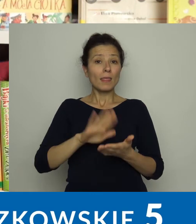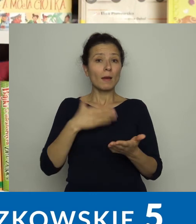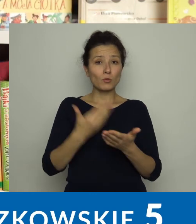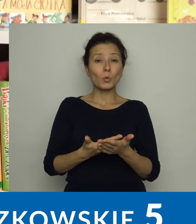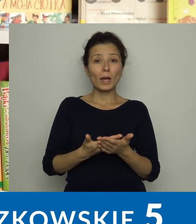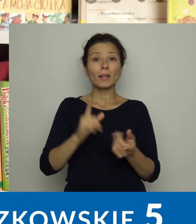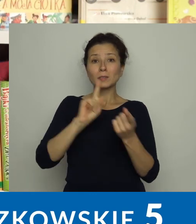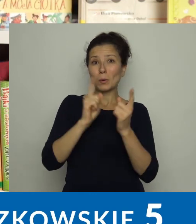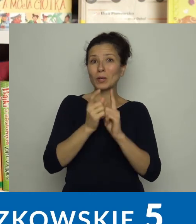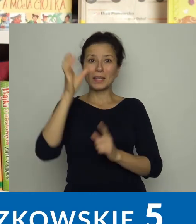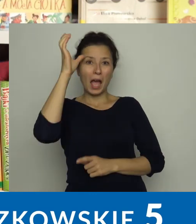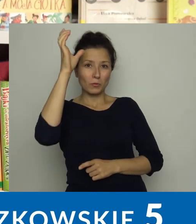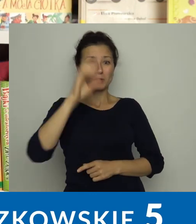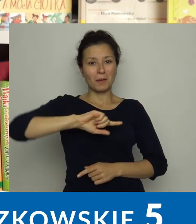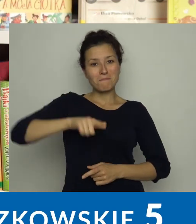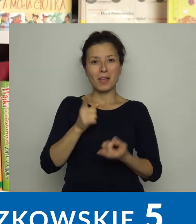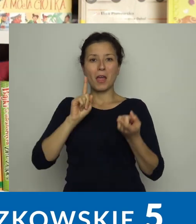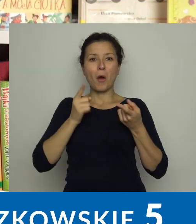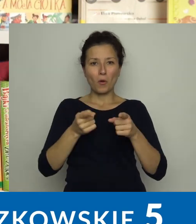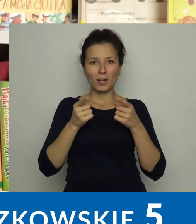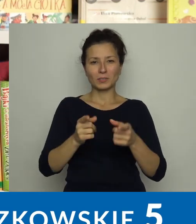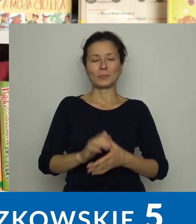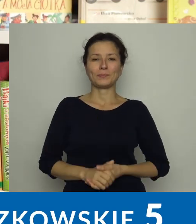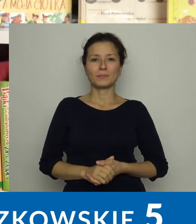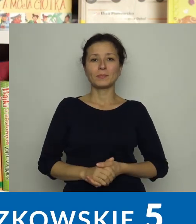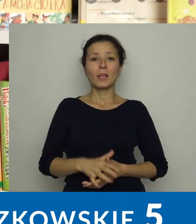m.in. organizujemy spotkania autorskie.